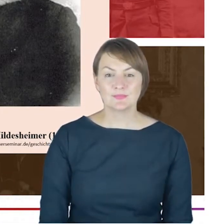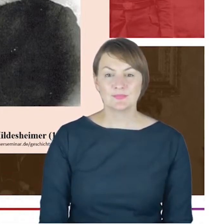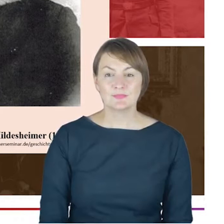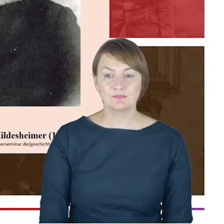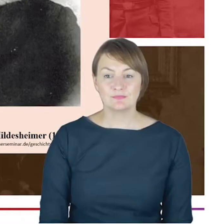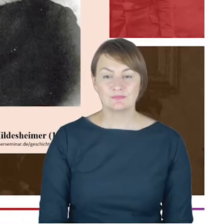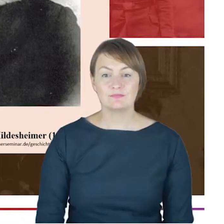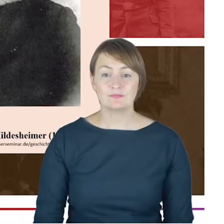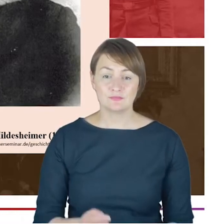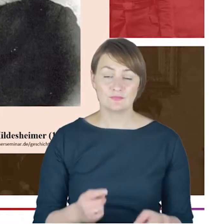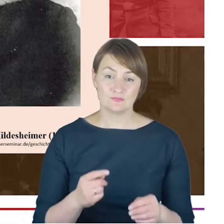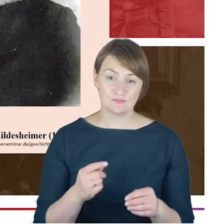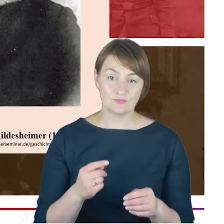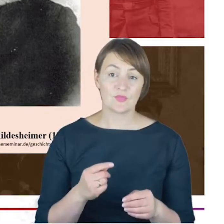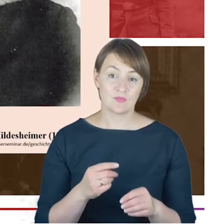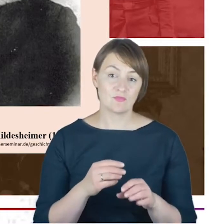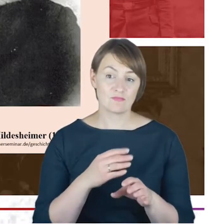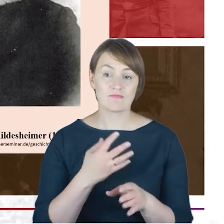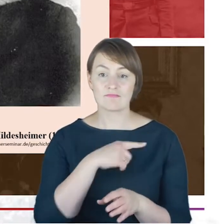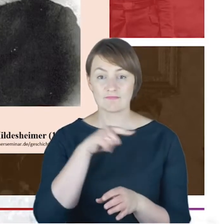wskazuje na to, że właśnie Rabin Jacob Cohne